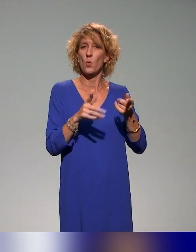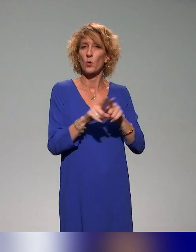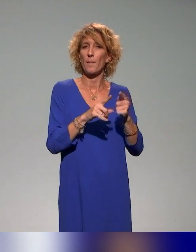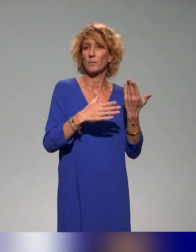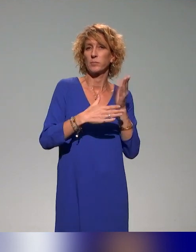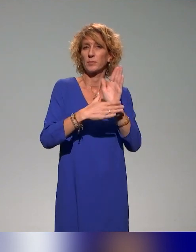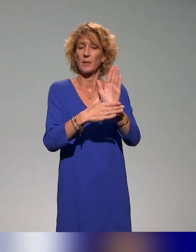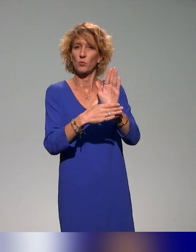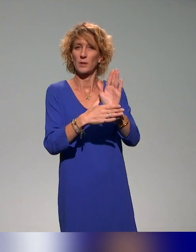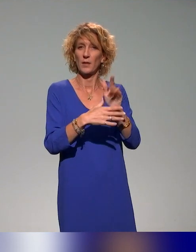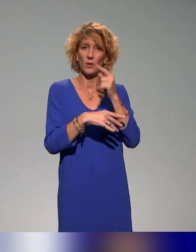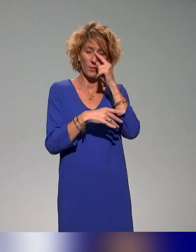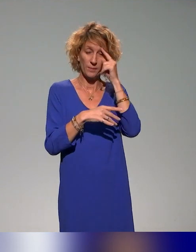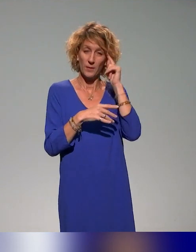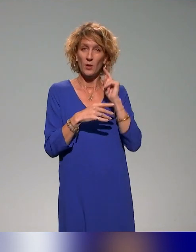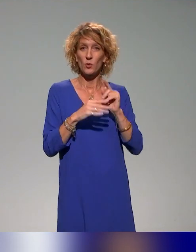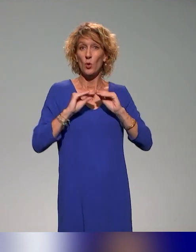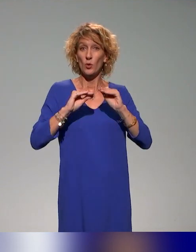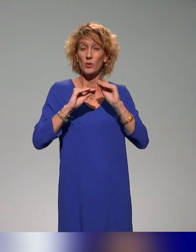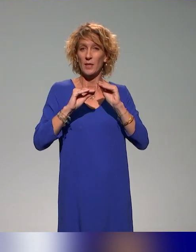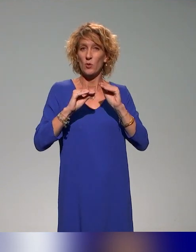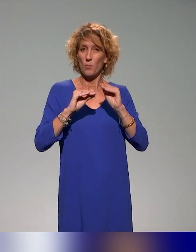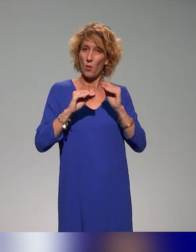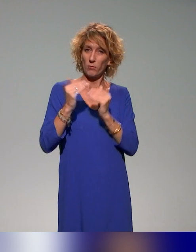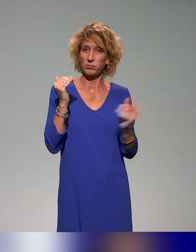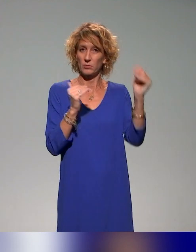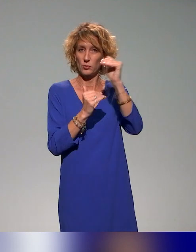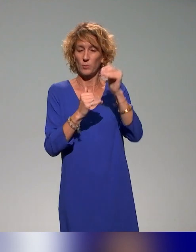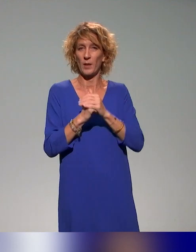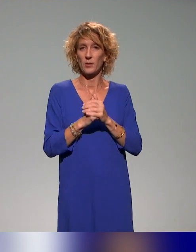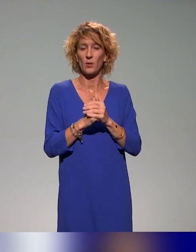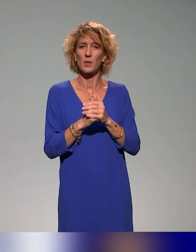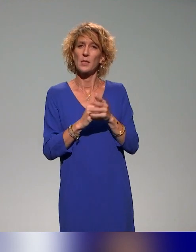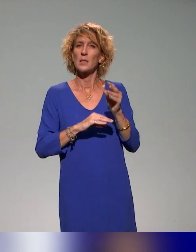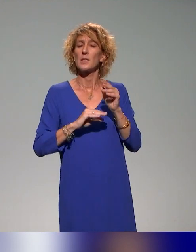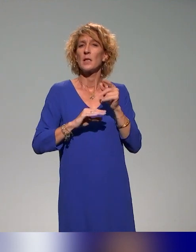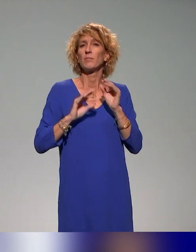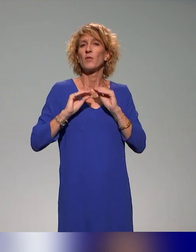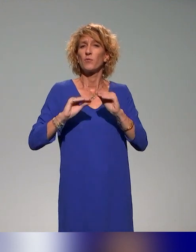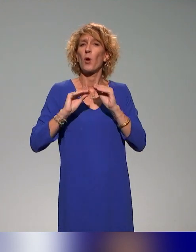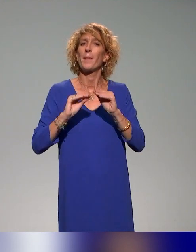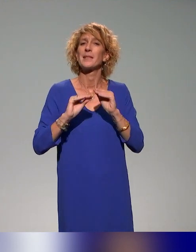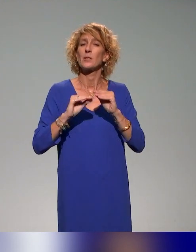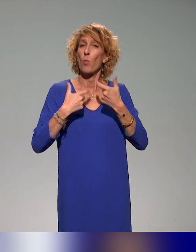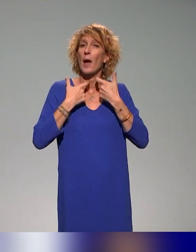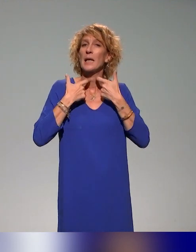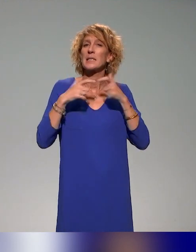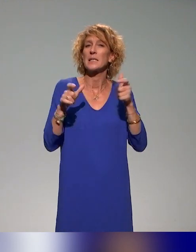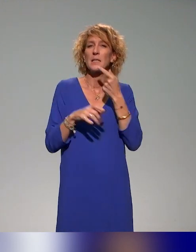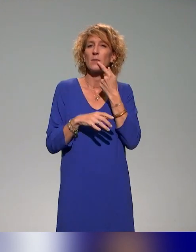supérieur, parce que INCLUDE fait partie des DemoES, de traiter de formations qui soient accessibles, dans le sens accessible à plusieurs